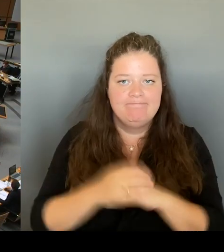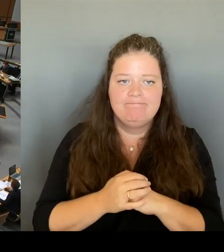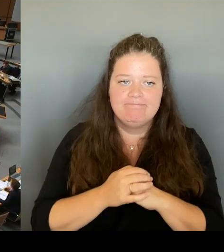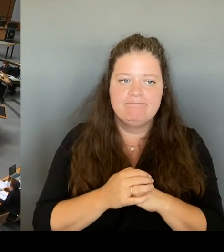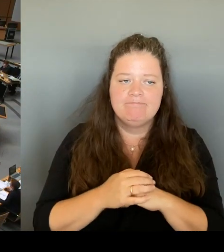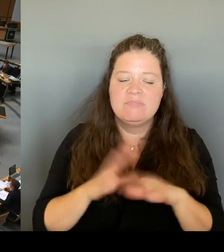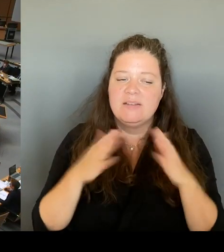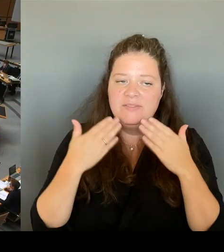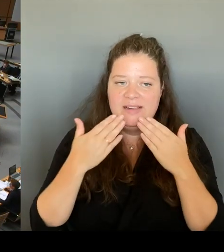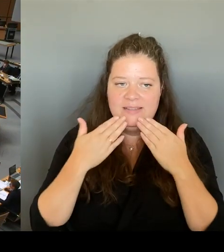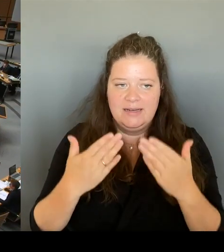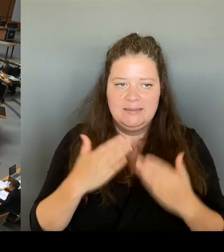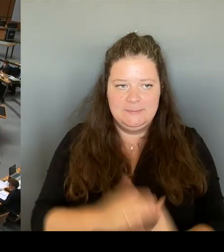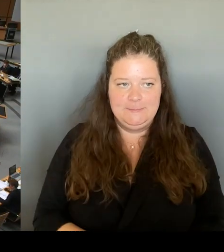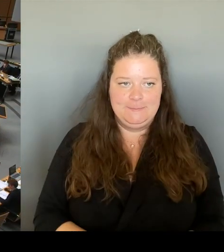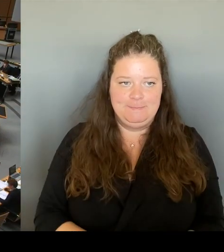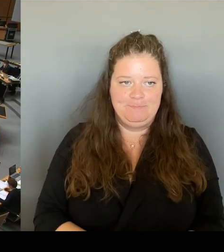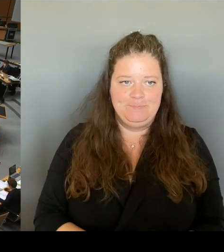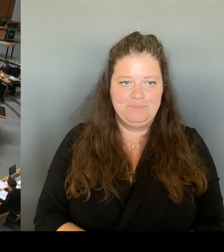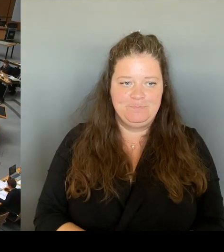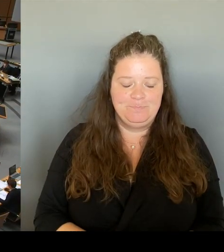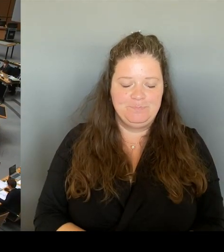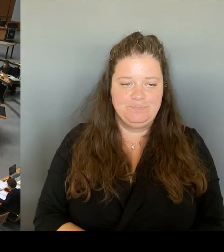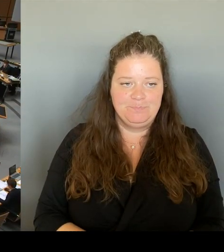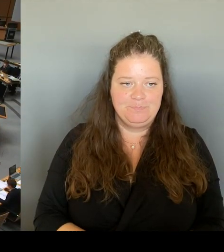Vielen Dank, Herr Senator. Die Fragestunde ist damit für heute beendet und wir kommen zum Tagesordnungspunkt drei.